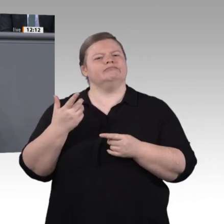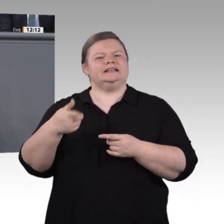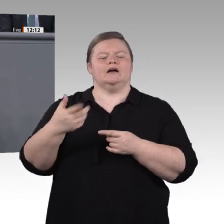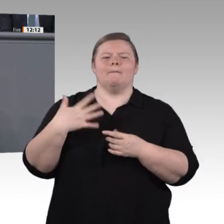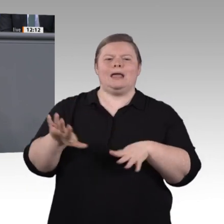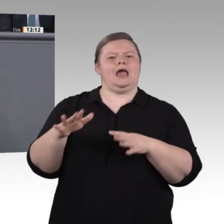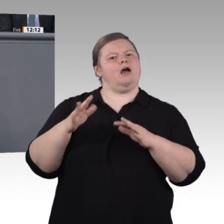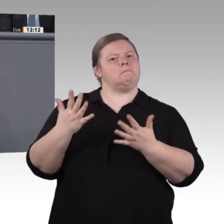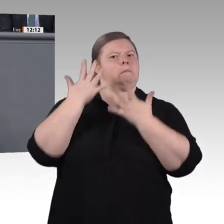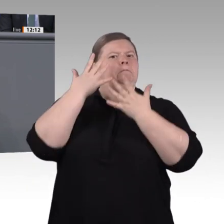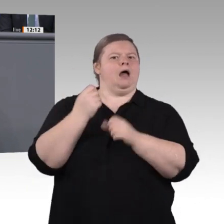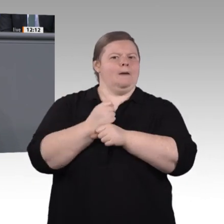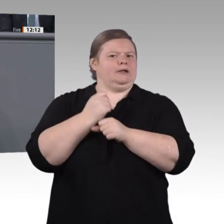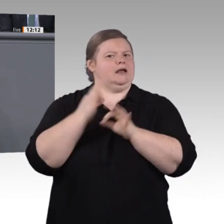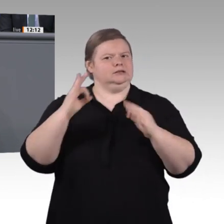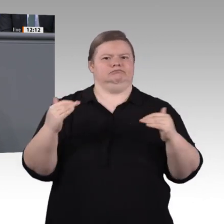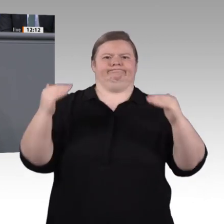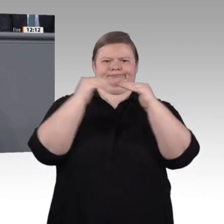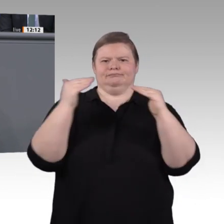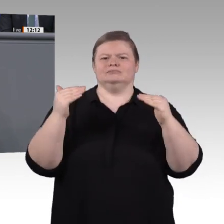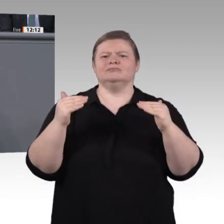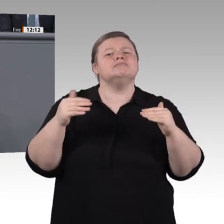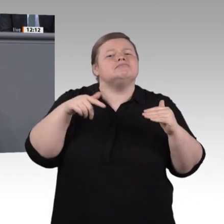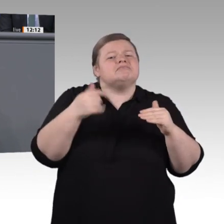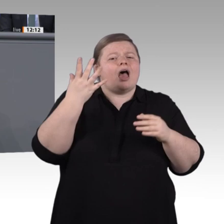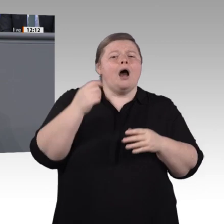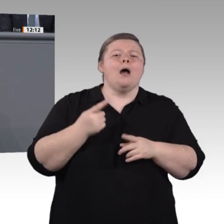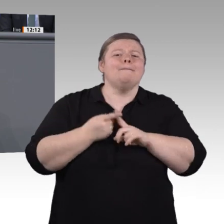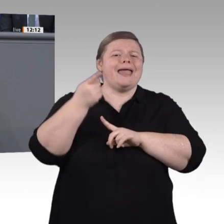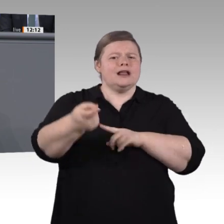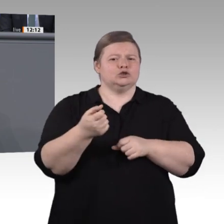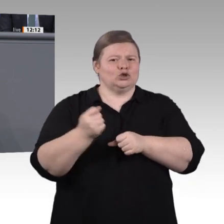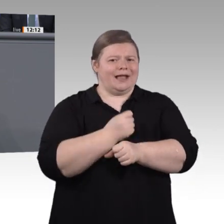Führungskräfte von morgen so attraktiv wie nie zuvor. Für diese Verbesserungen